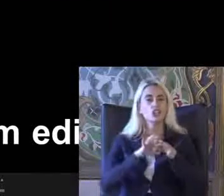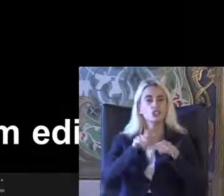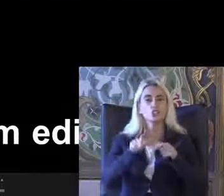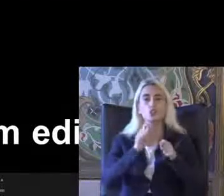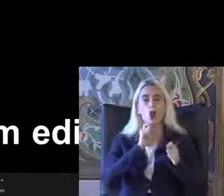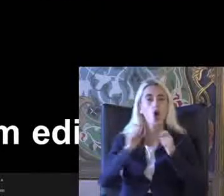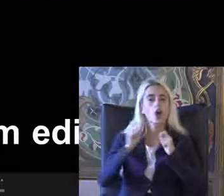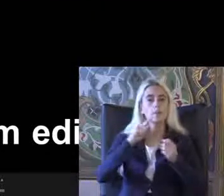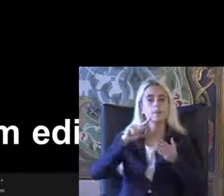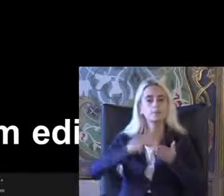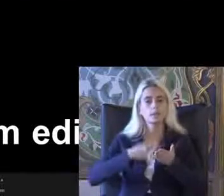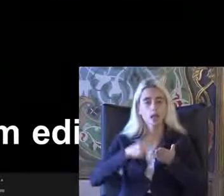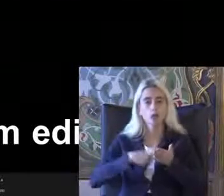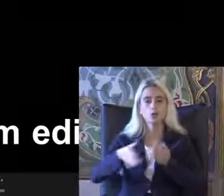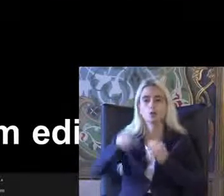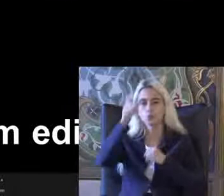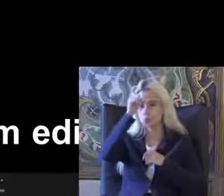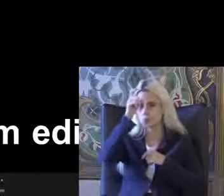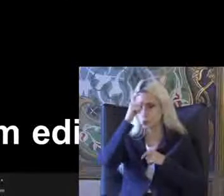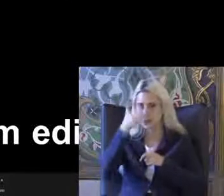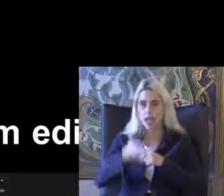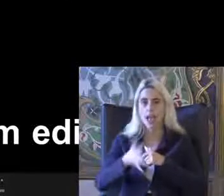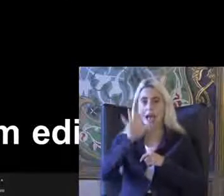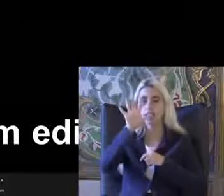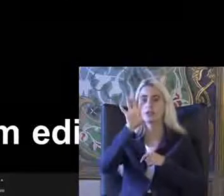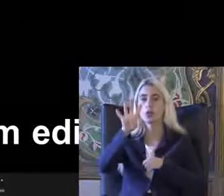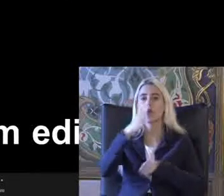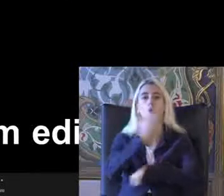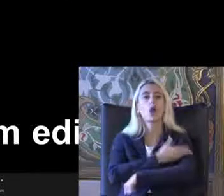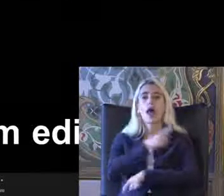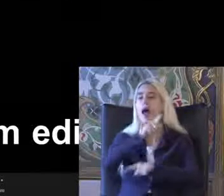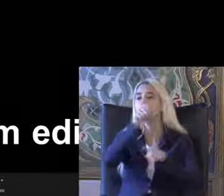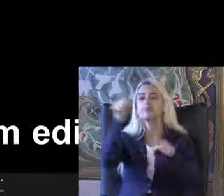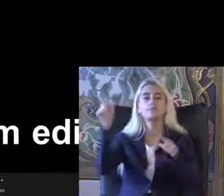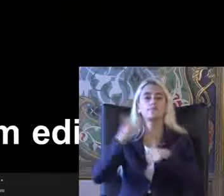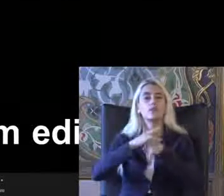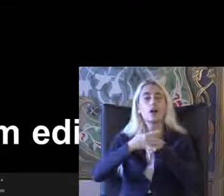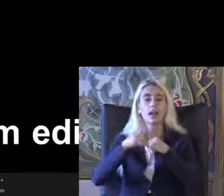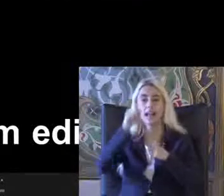Imzalanıyor Türkiye'de Türkiye ile birlikte ilk imzalayanlar dan biri